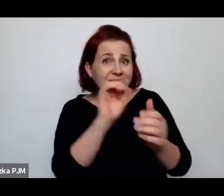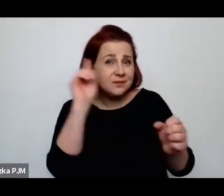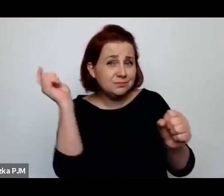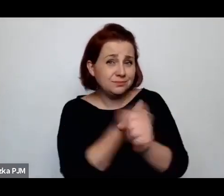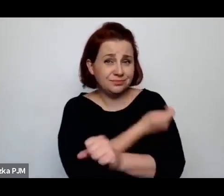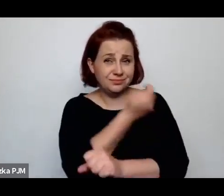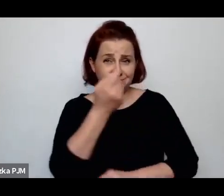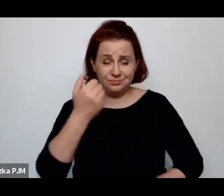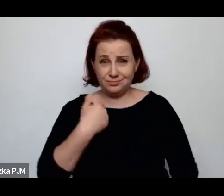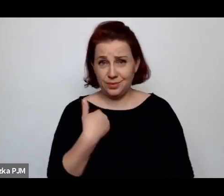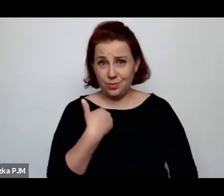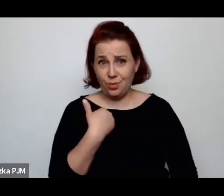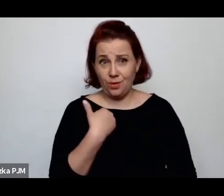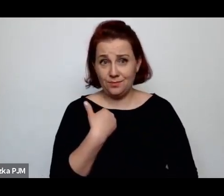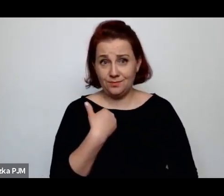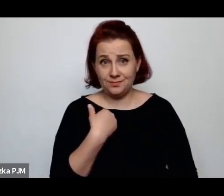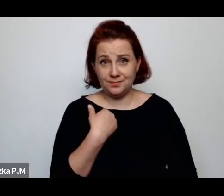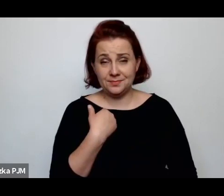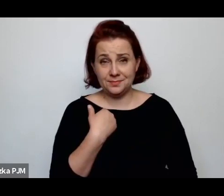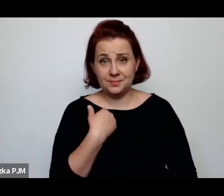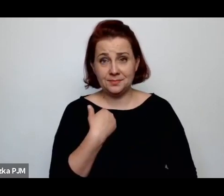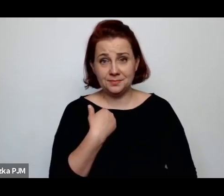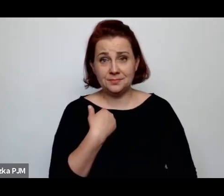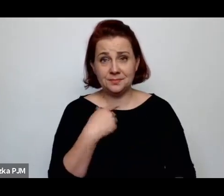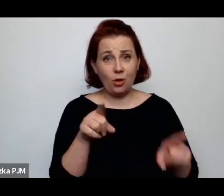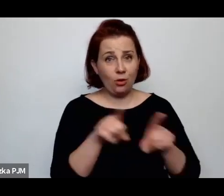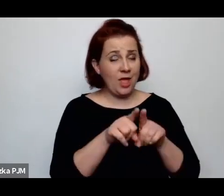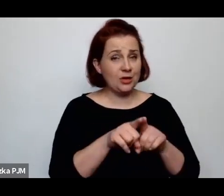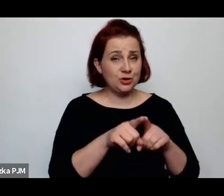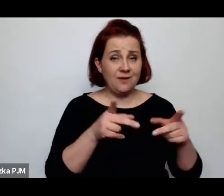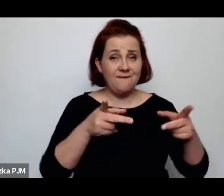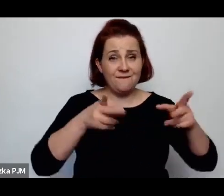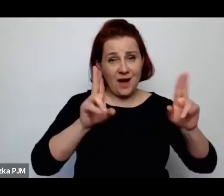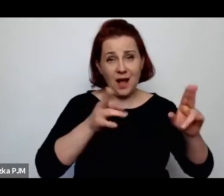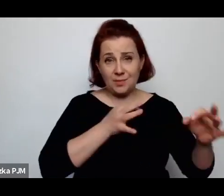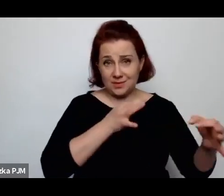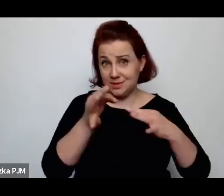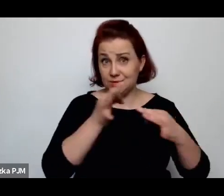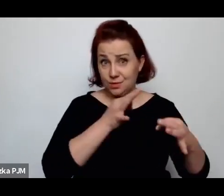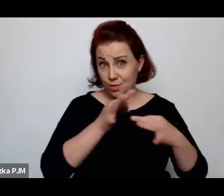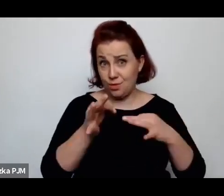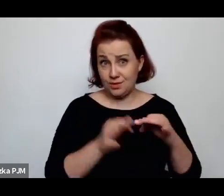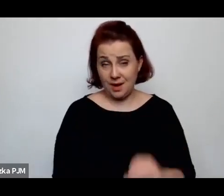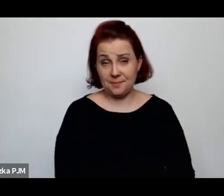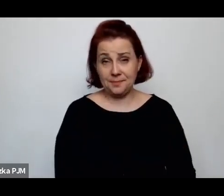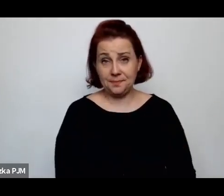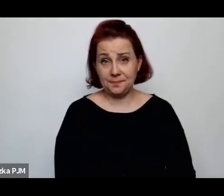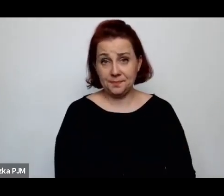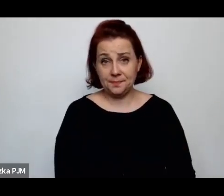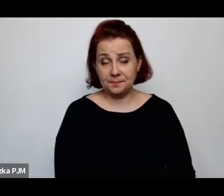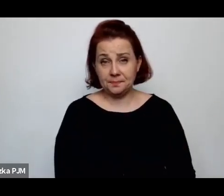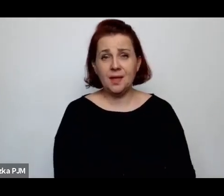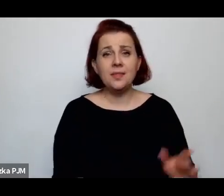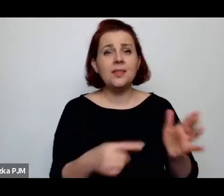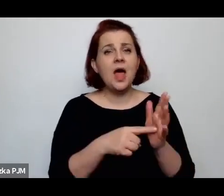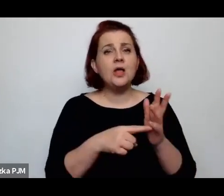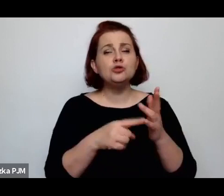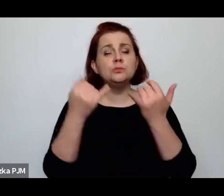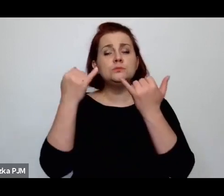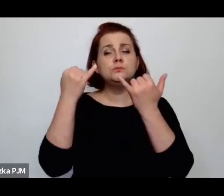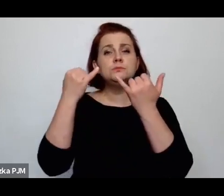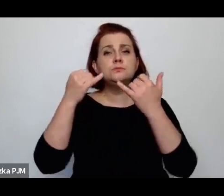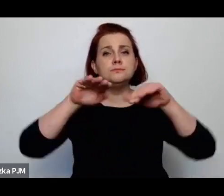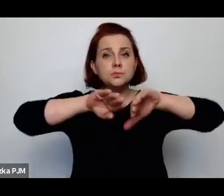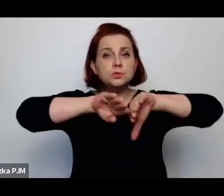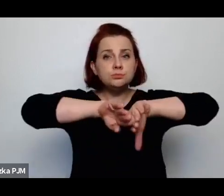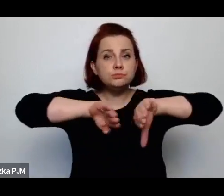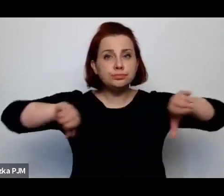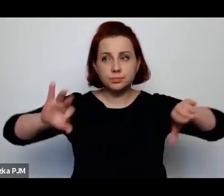bo to też jest kawałek tej historii i tego rozróżnienia, które Pani w książce wprowadza